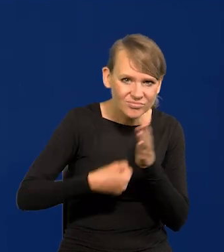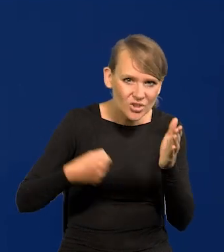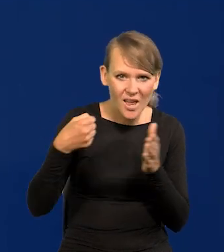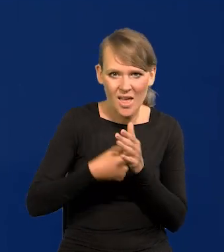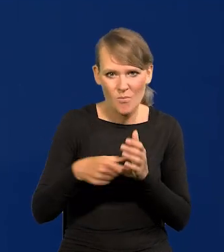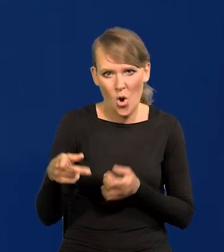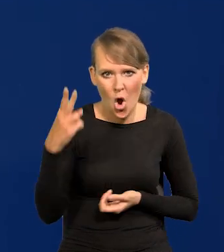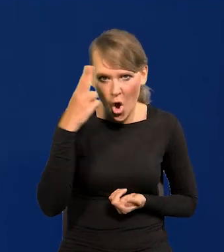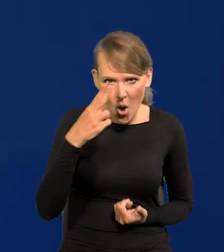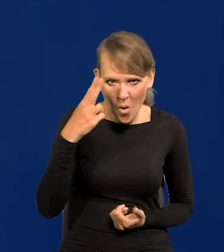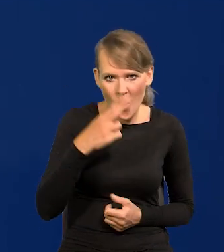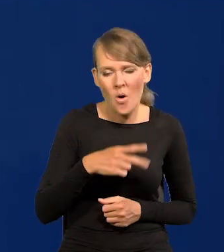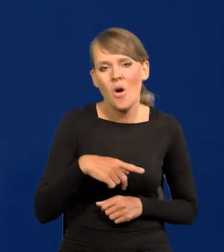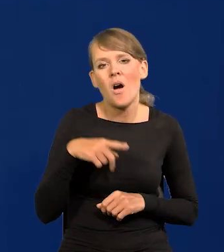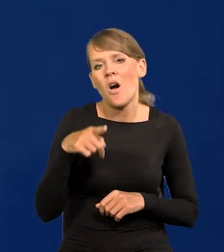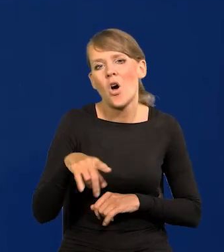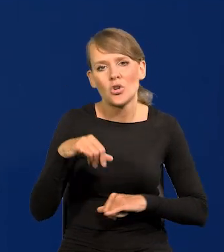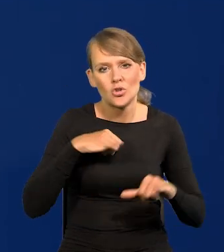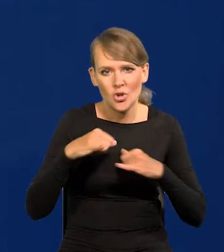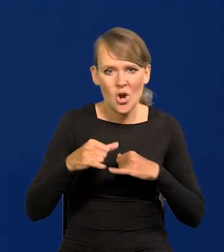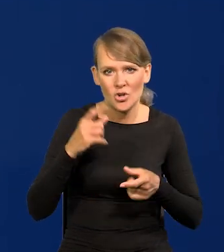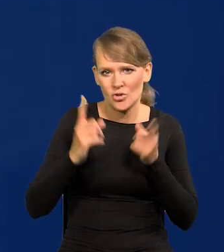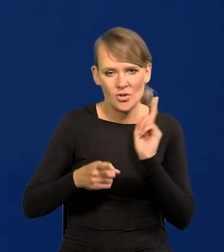które pozostały z komunizmu, obaliły ten rząd bardzo szybko,